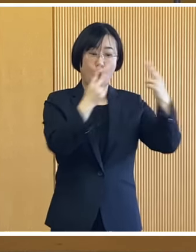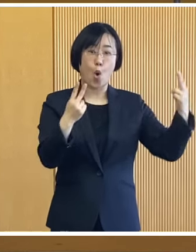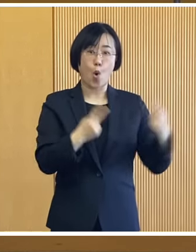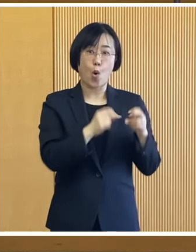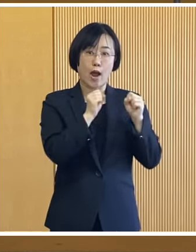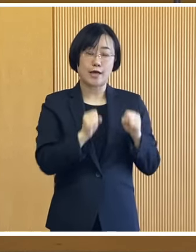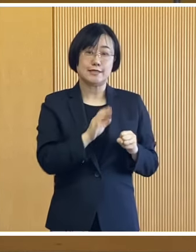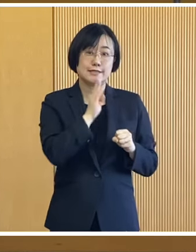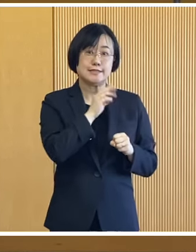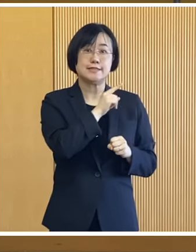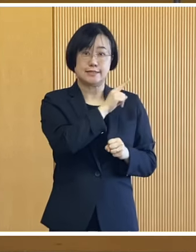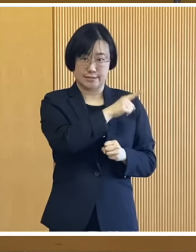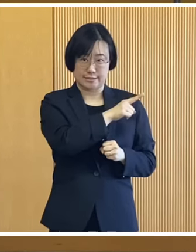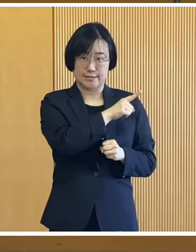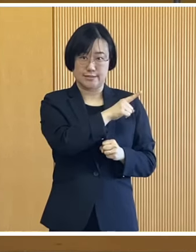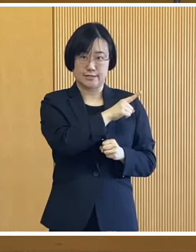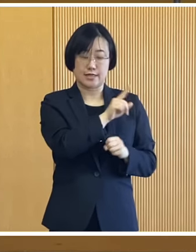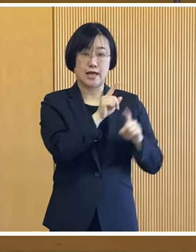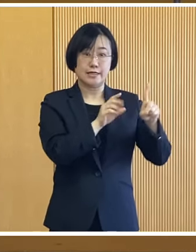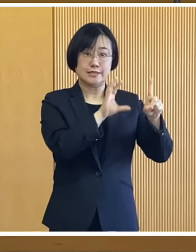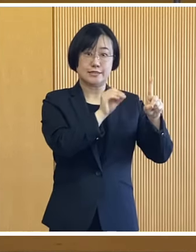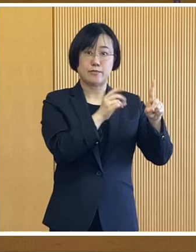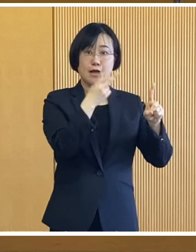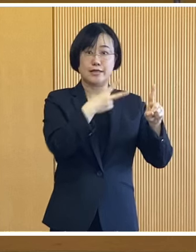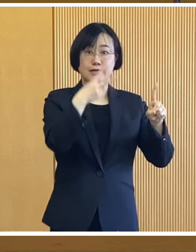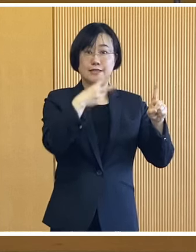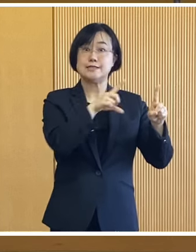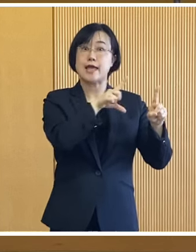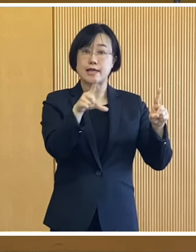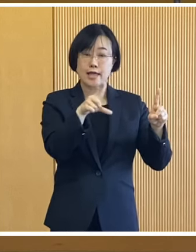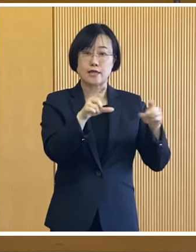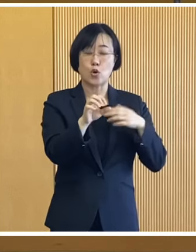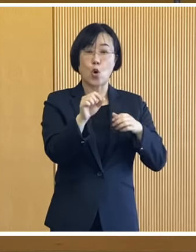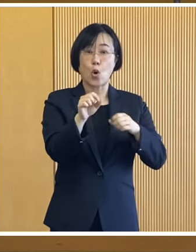北海道が実施いたしました 1万2000円の